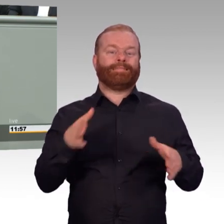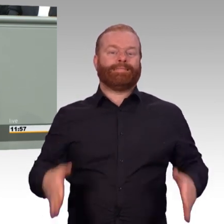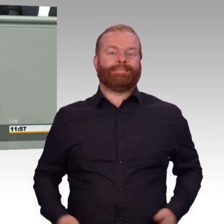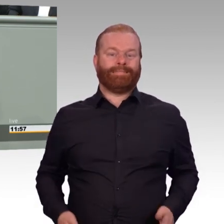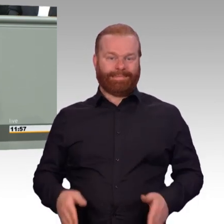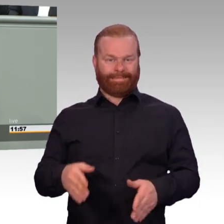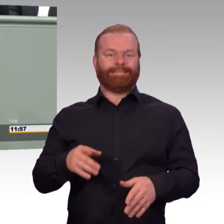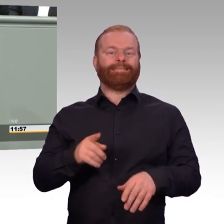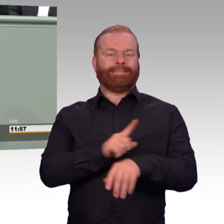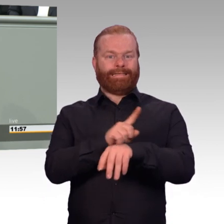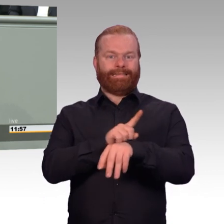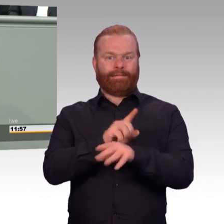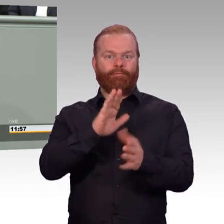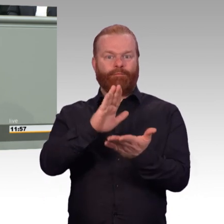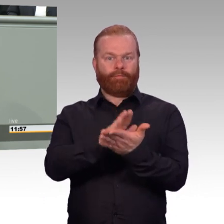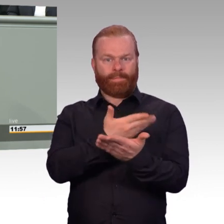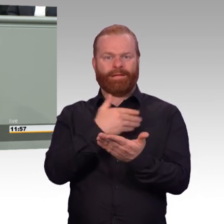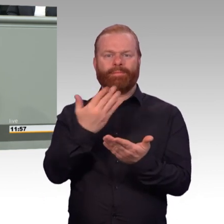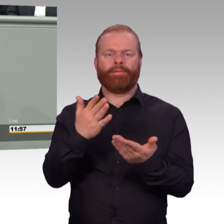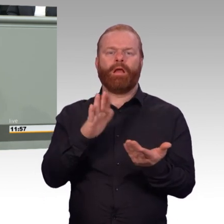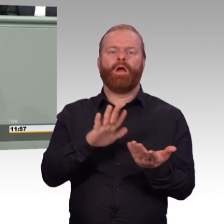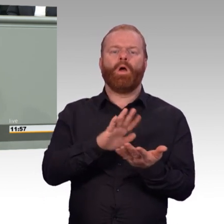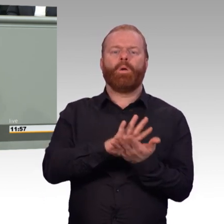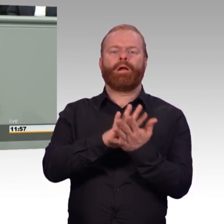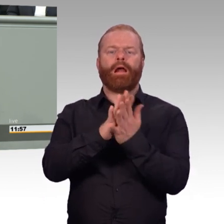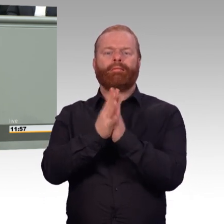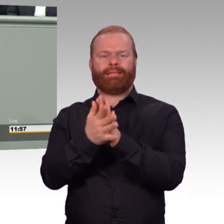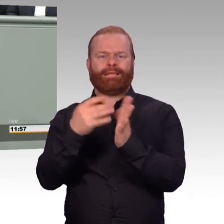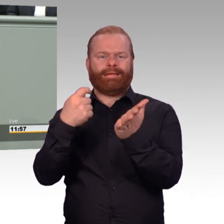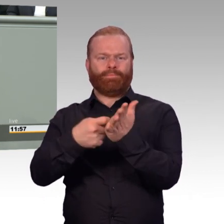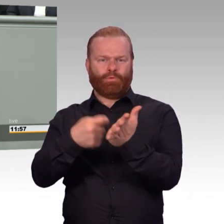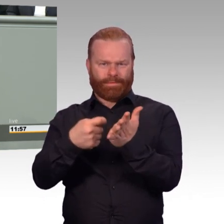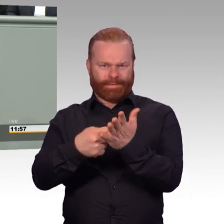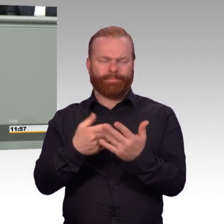Es wurden gar keine Rentenleistungen bezahlt. Und bei der Rente zählt nicht nur die Höhe der Beiträge, die gezahlt werden.